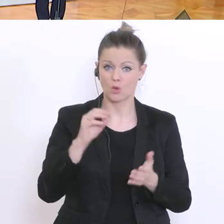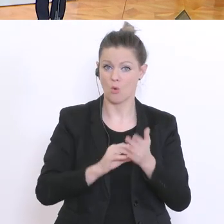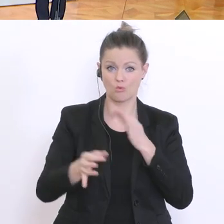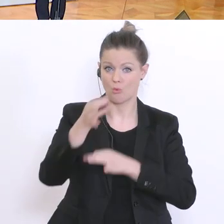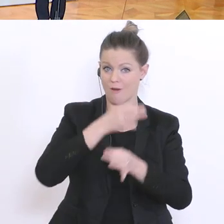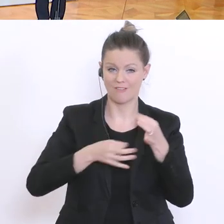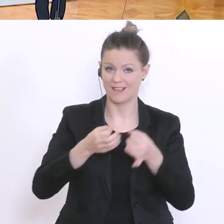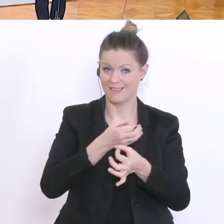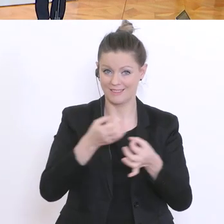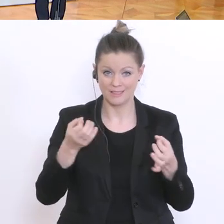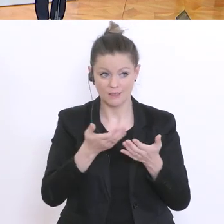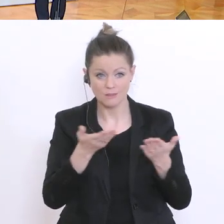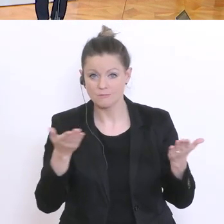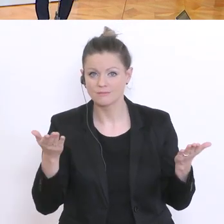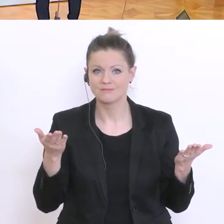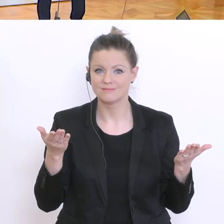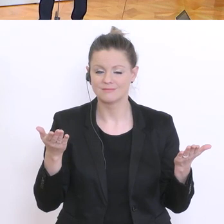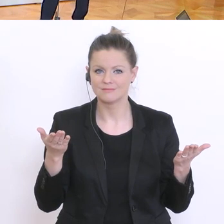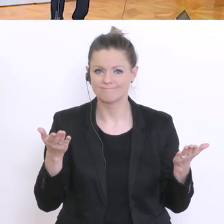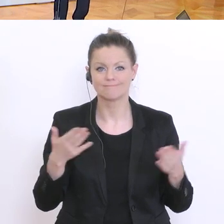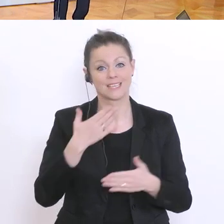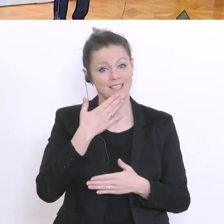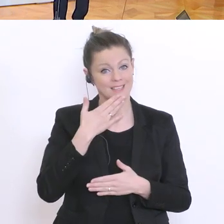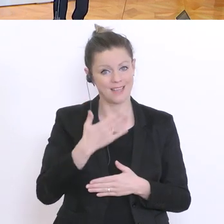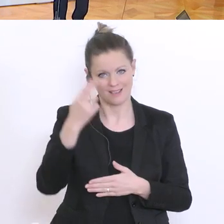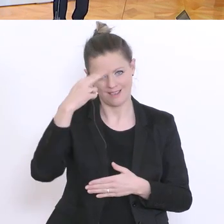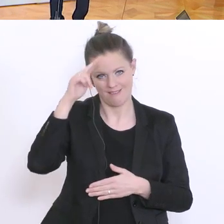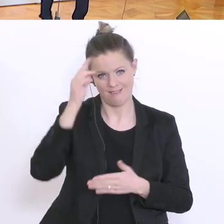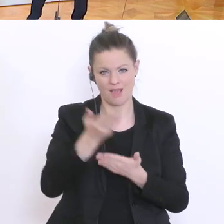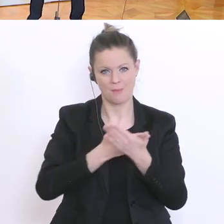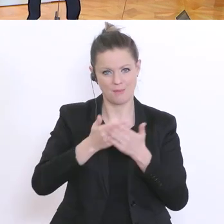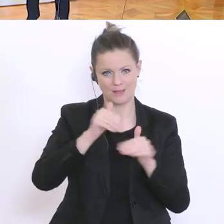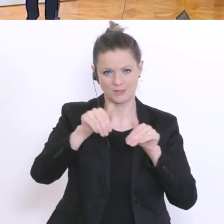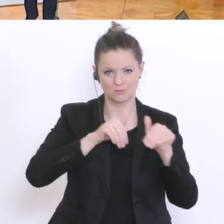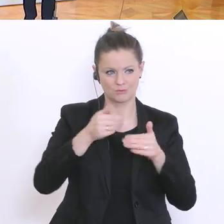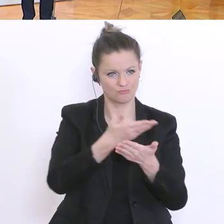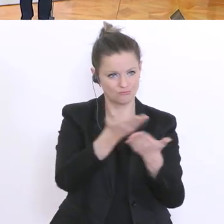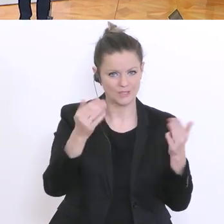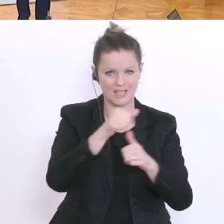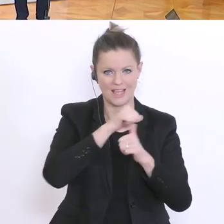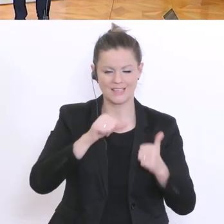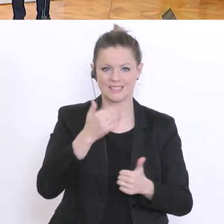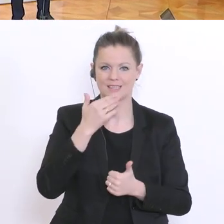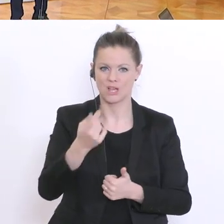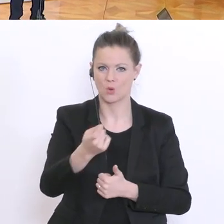wenn ich das richtig sehe. Dann bedanken wir uns beim Herrn Bildungsminister und Ihnen, herzlichen Dank, für`s Kommen und für Ihre Aufmerksamkeit. Dankeschön.